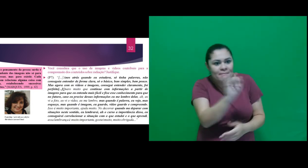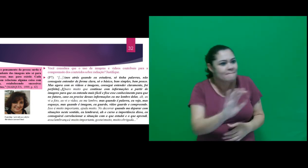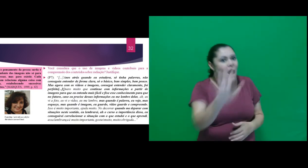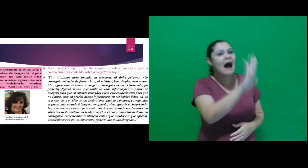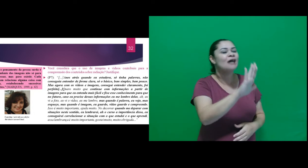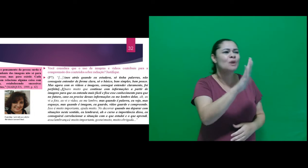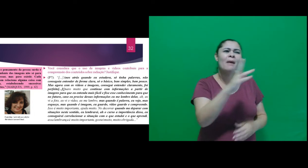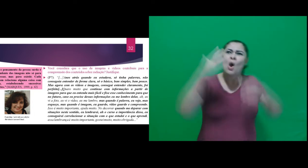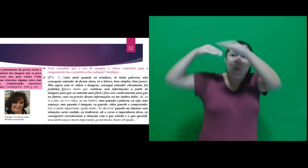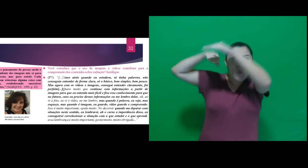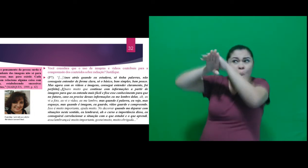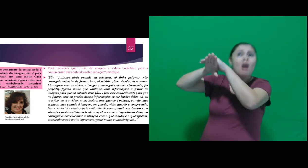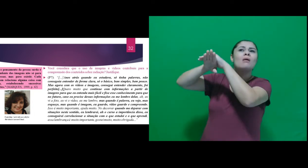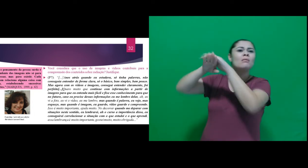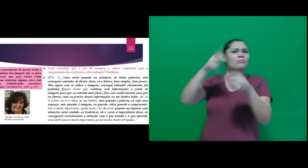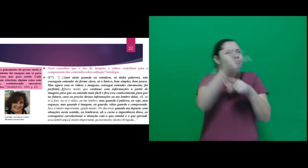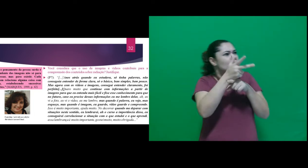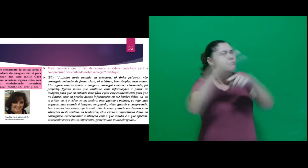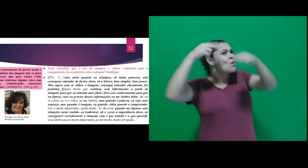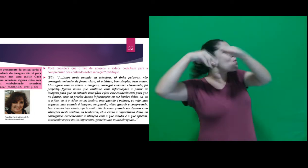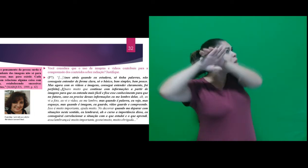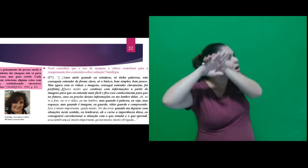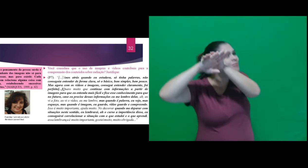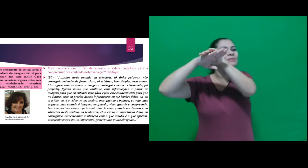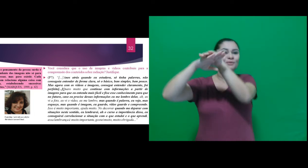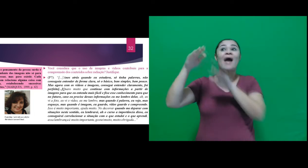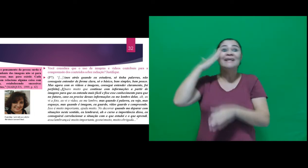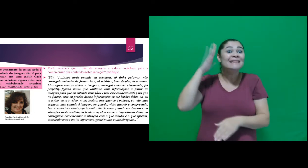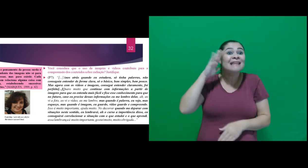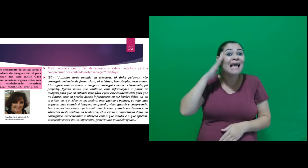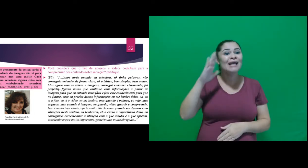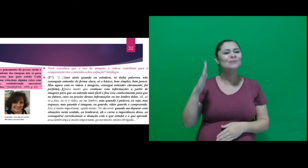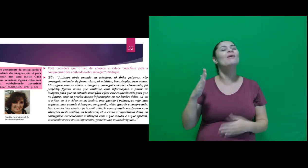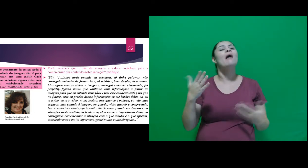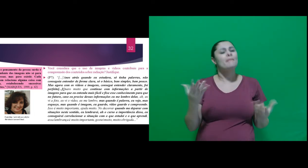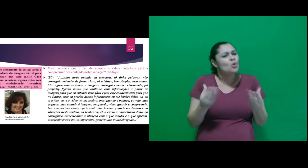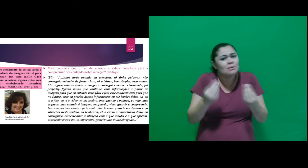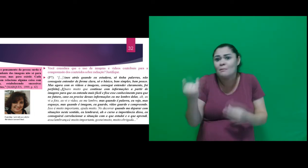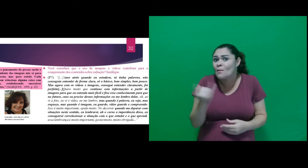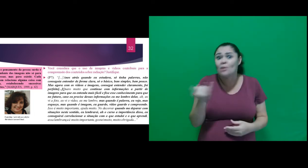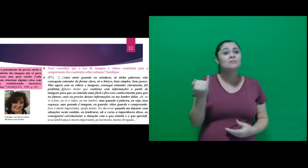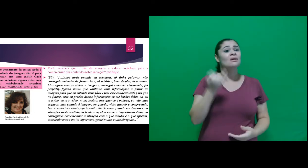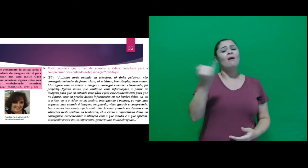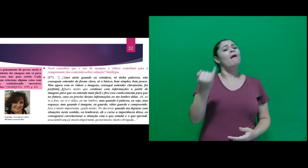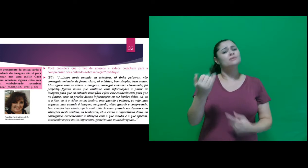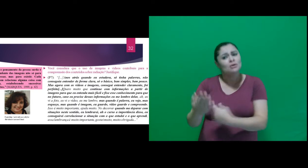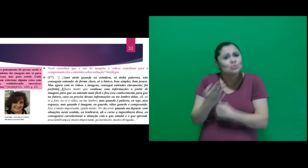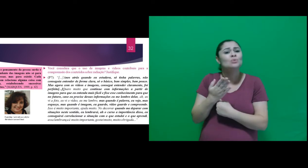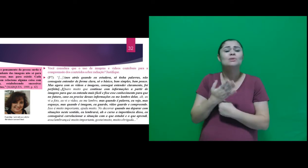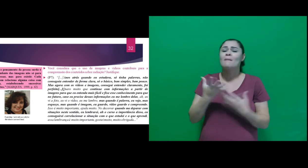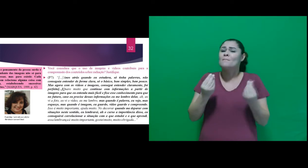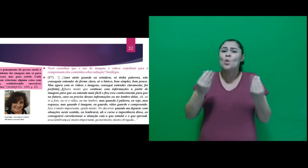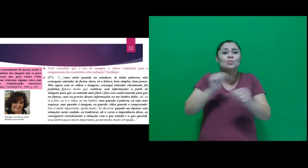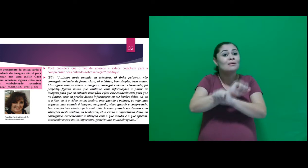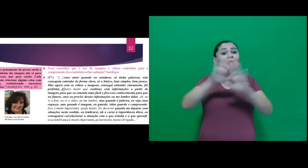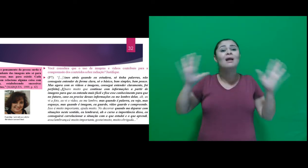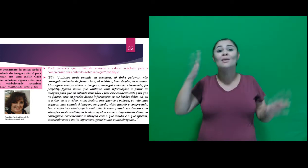é imagem, eu guardo, vídeo guardo e compreendo. Isso é muito importante, ajuda muito. No decorrer